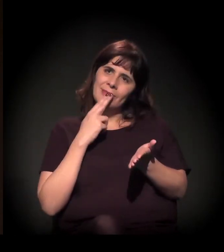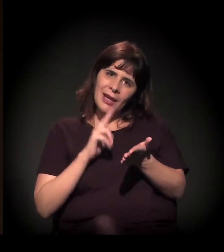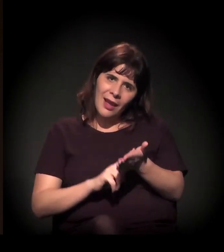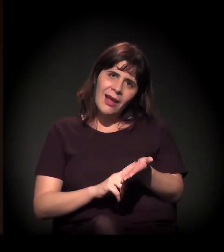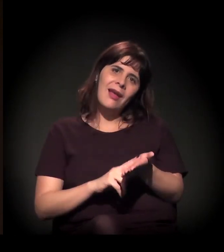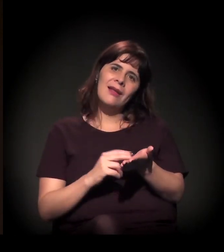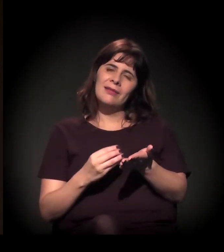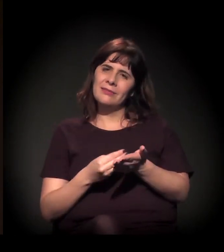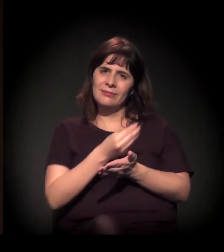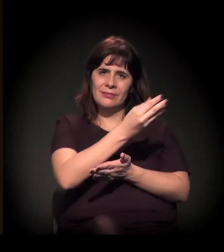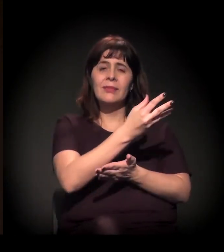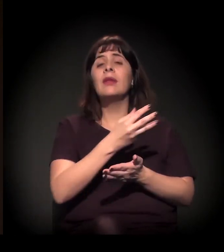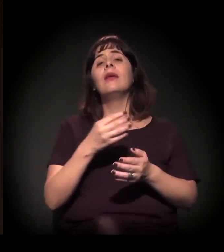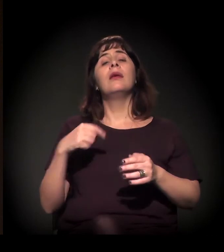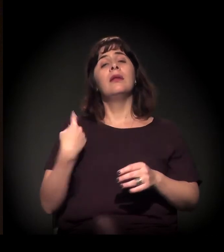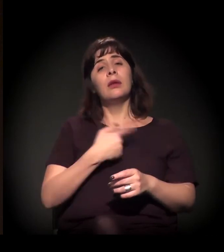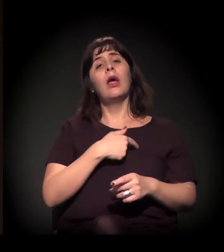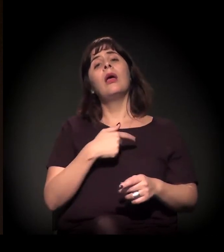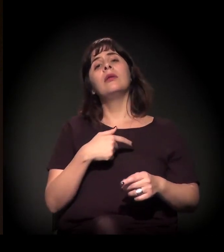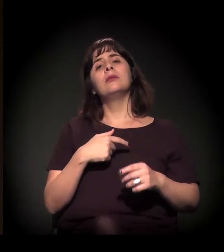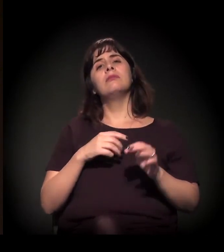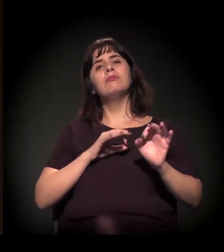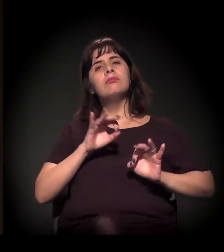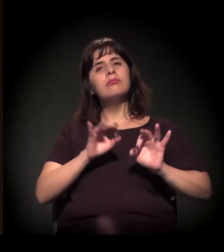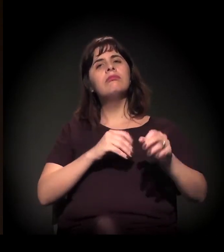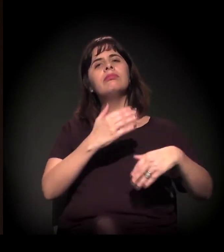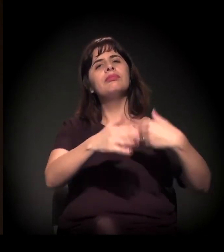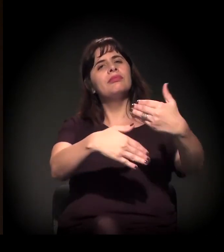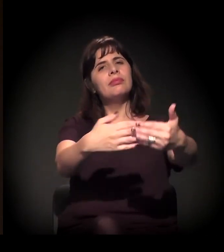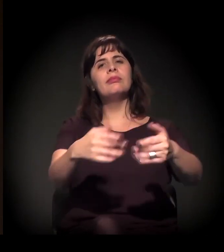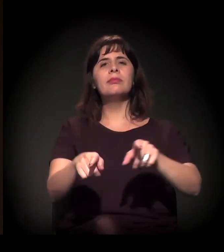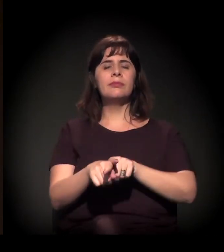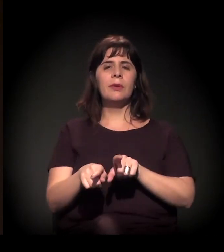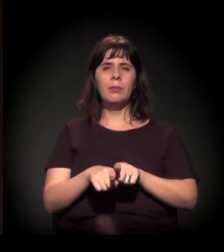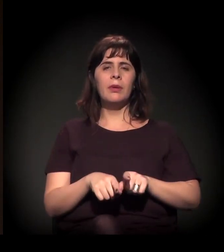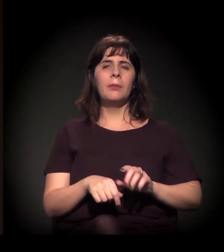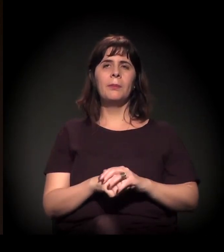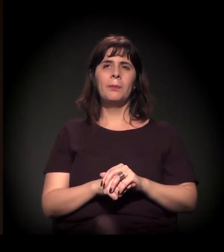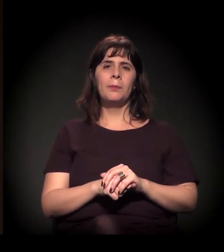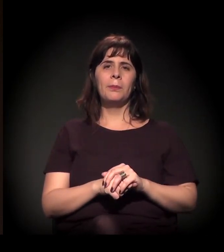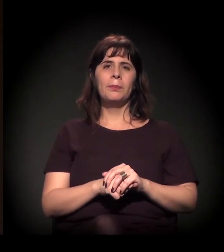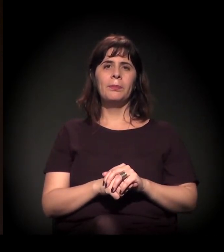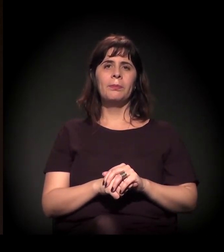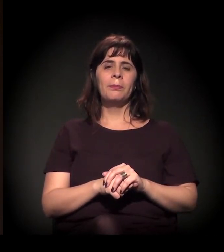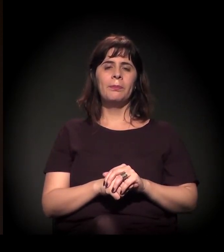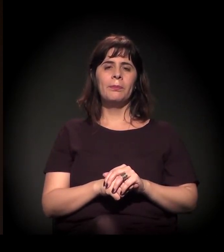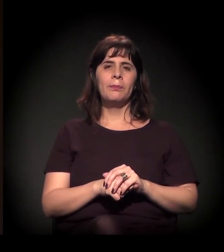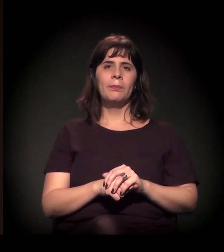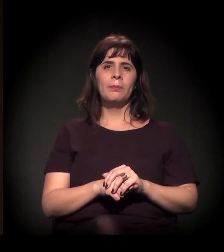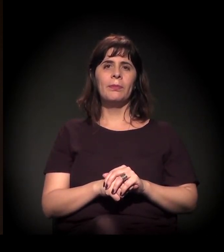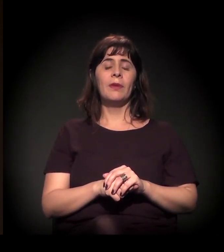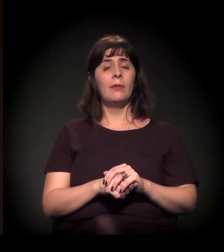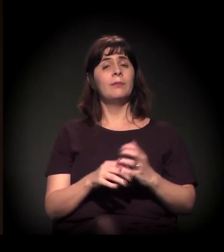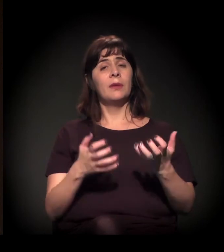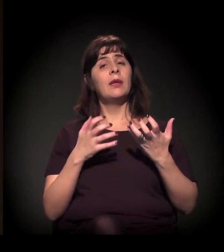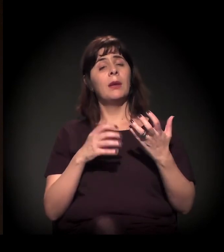Estamos num processo de desenvolvimento desse projeto para que possamos fazer muito mais ações,